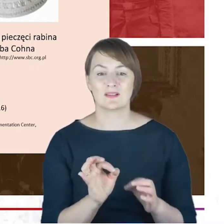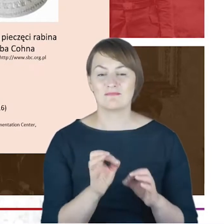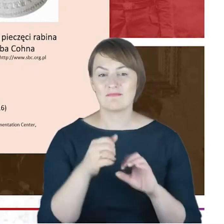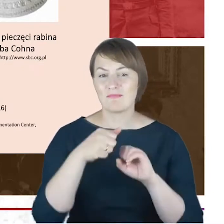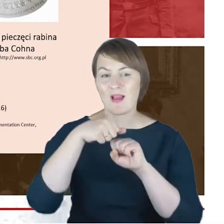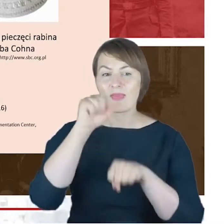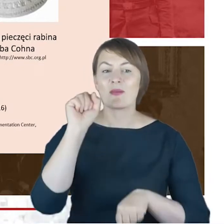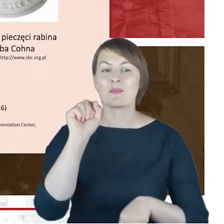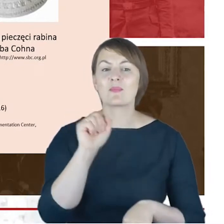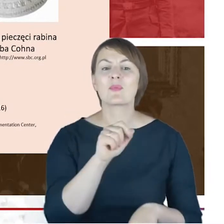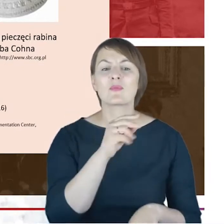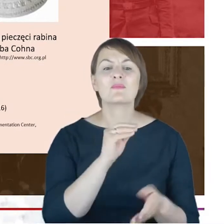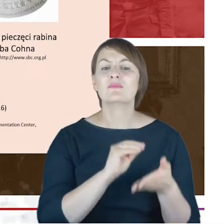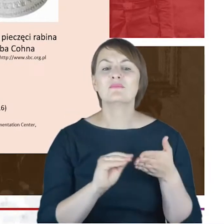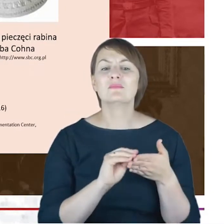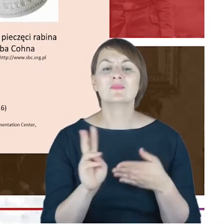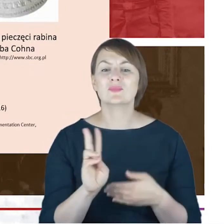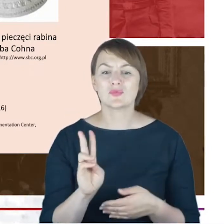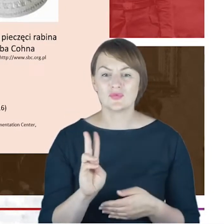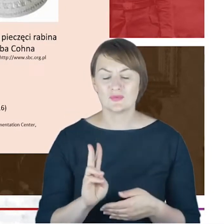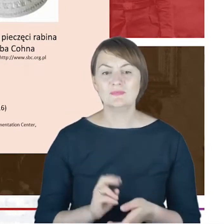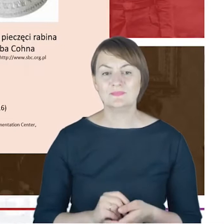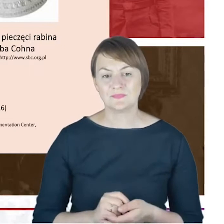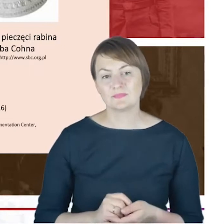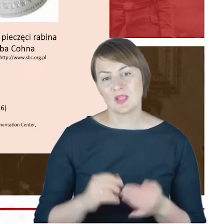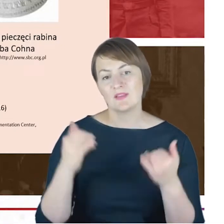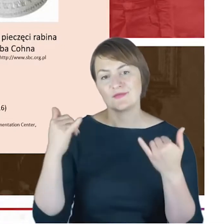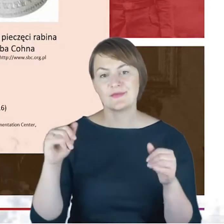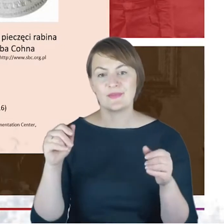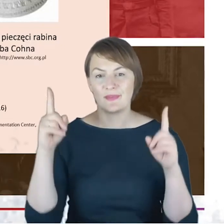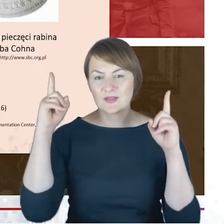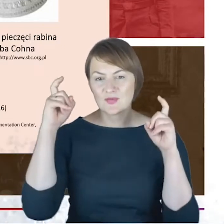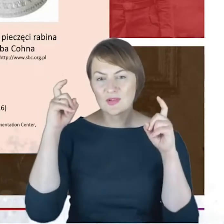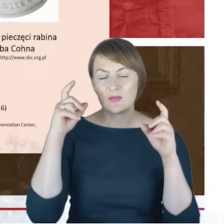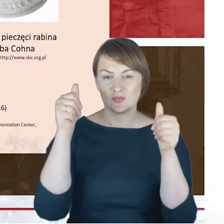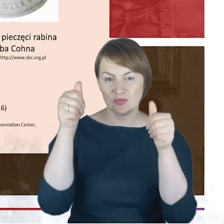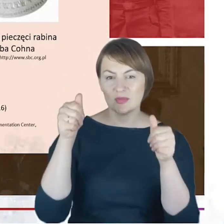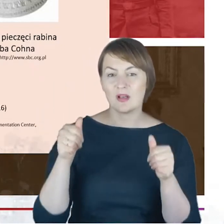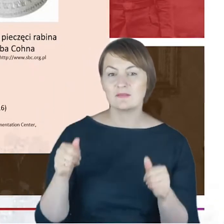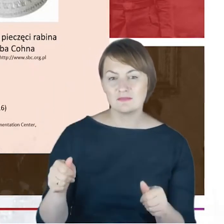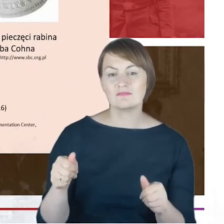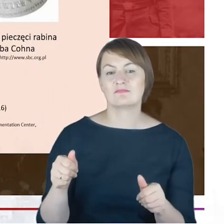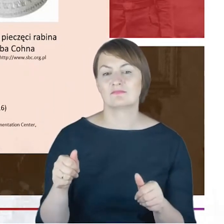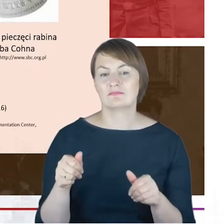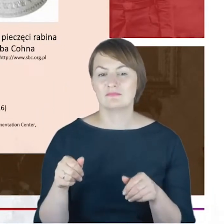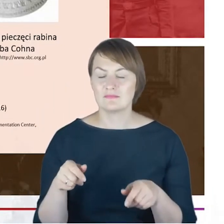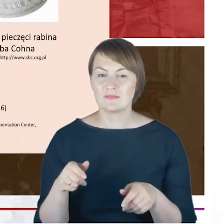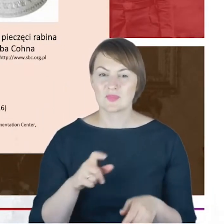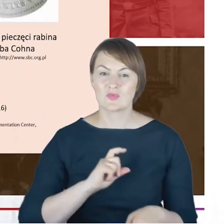Zapewne te inne zdjęcia zawieszone na ścianie nad biurkiem Rabina Cohna, to członkowie jego rodziny,